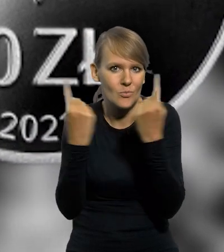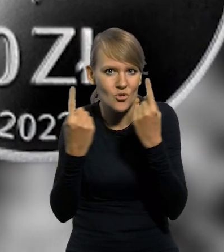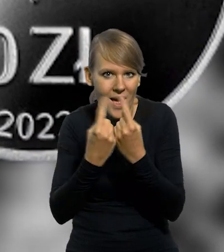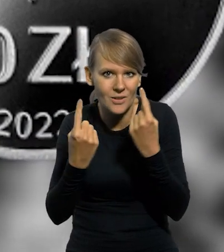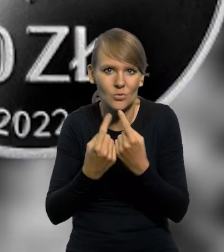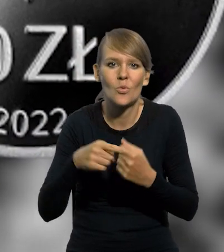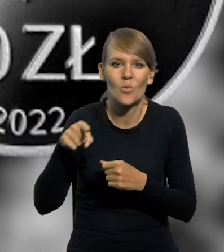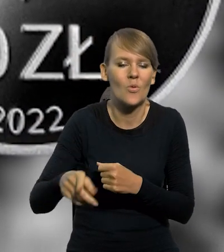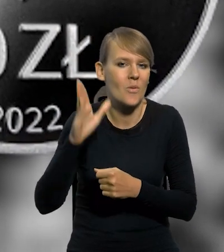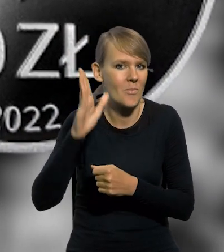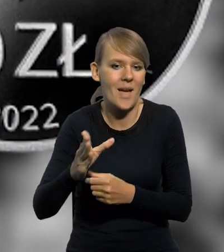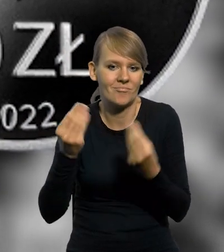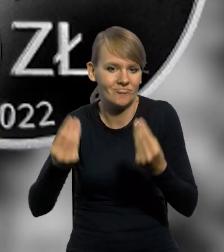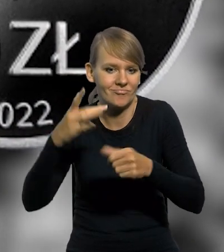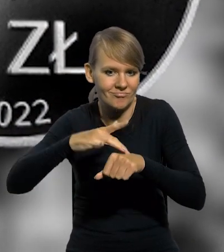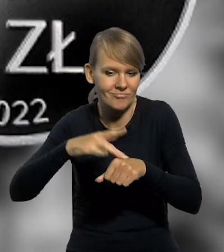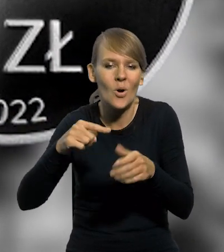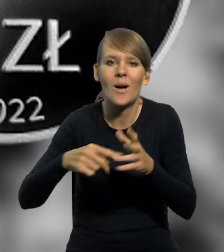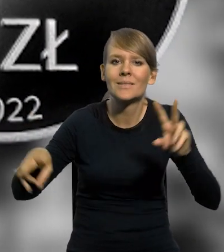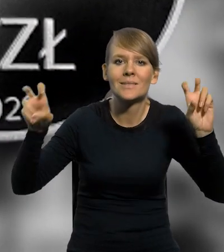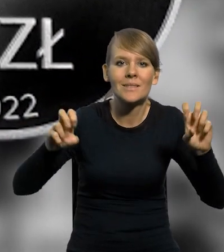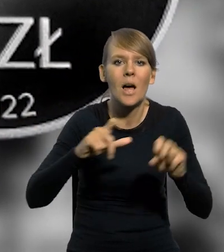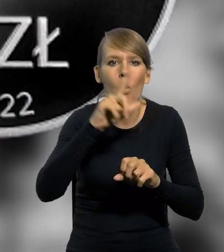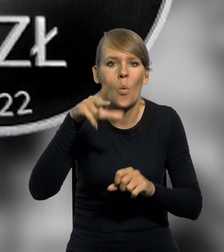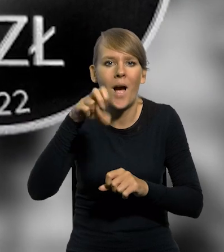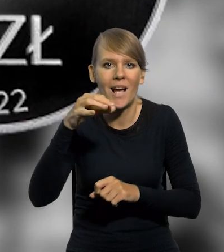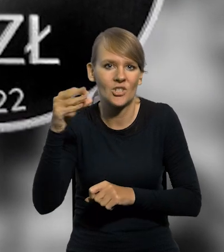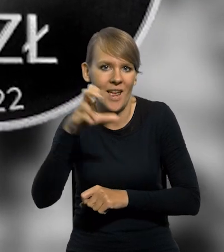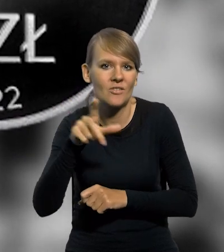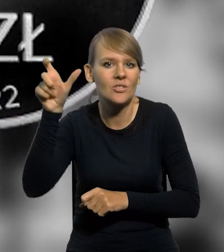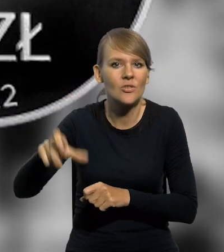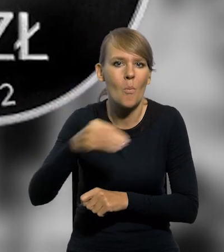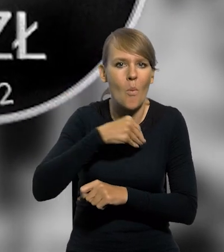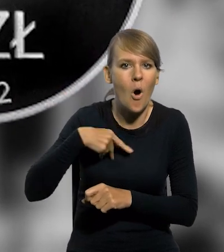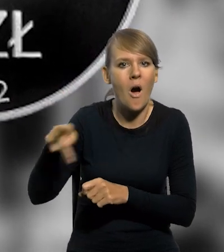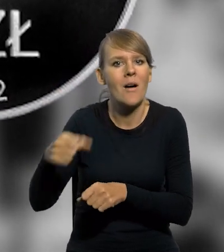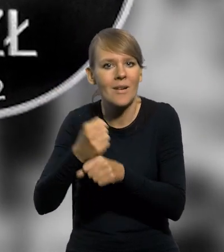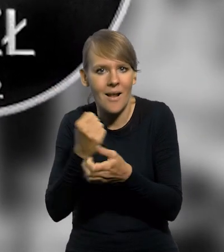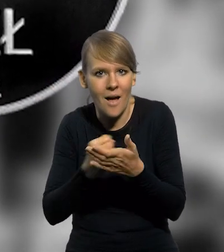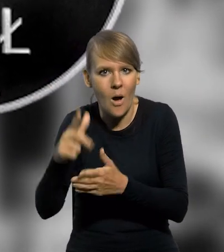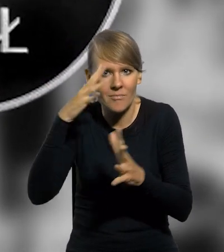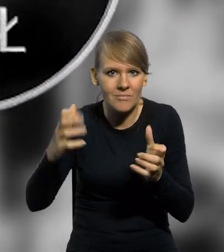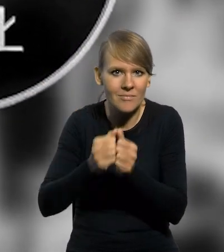która obfite zrodzi owoce. To cytat Ignacego Łukasiewicza, polskiego farmaceuty, który wynalazł lampę naftową.